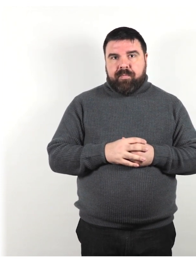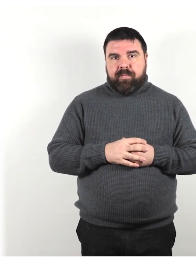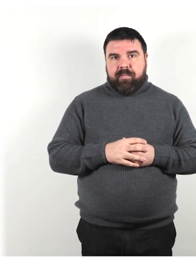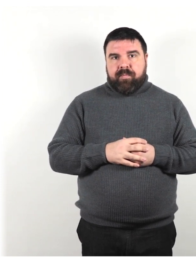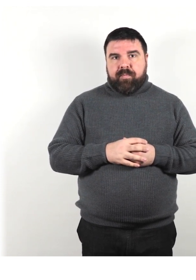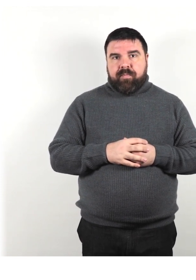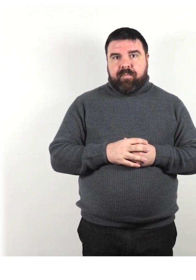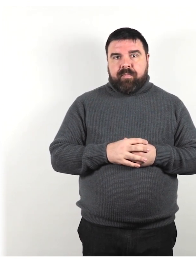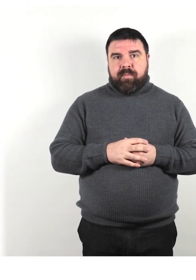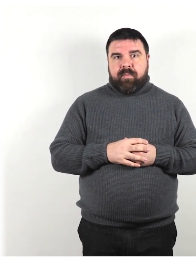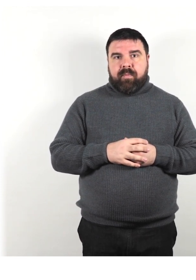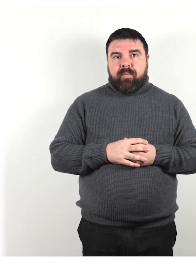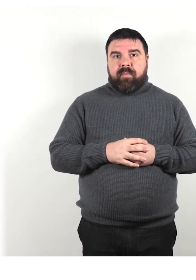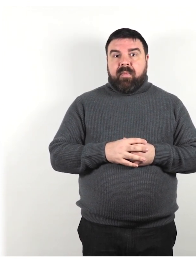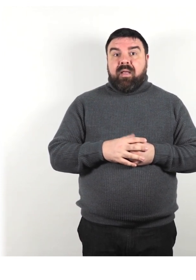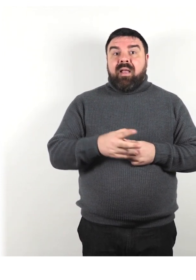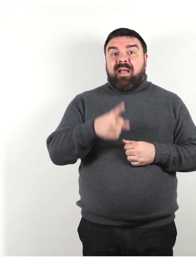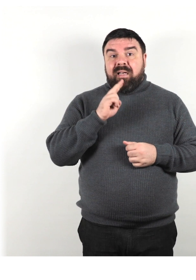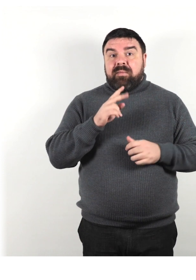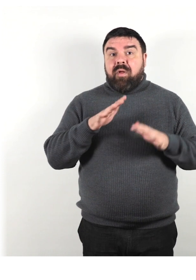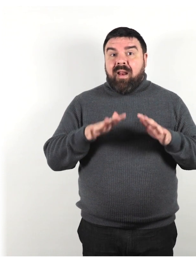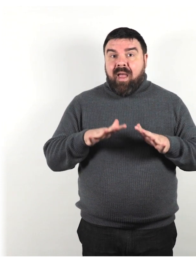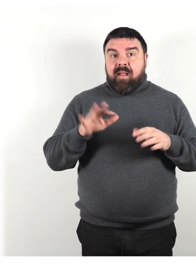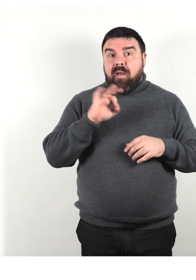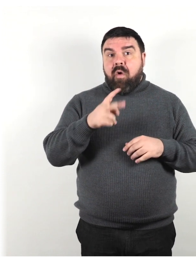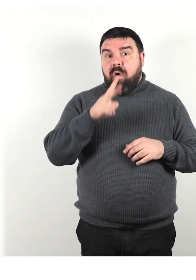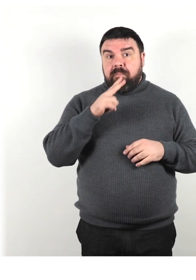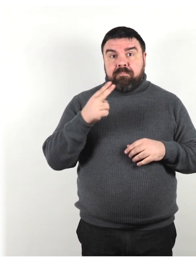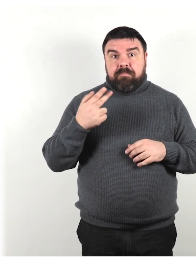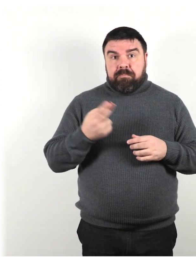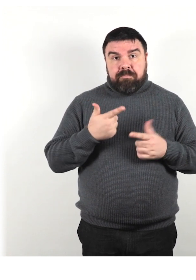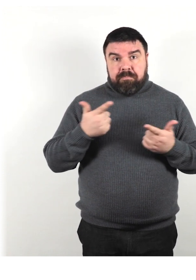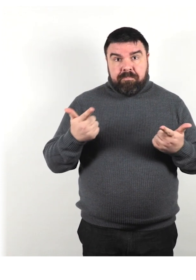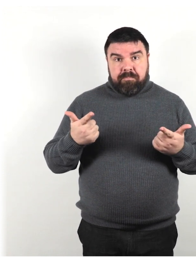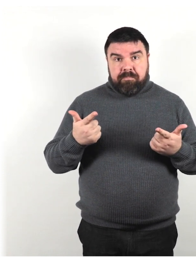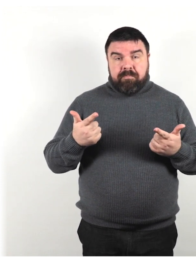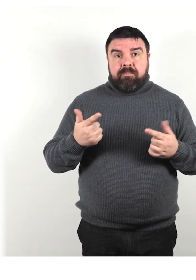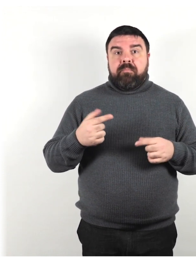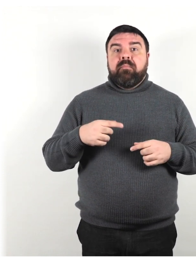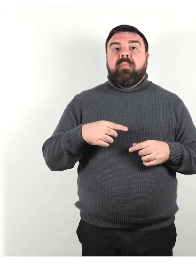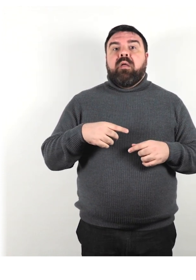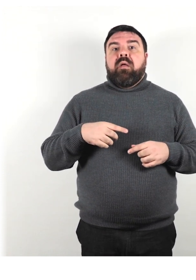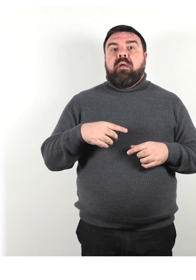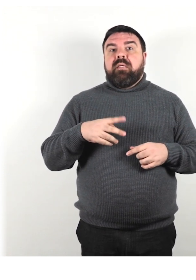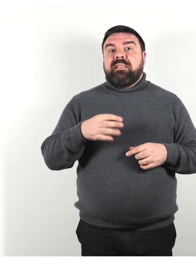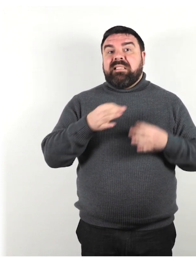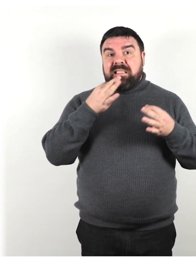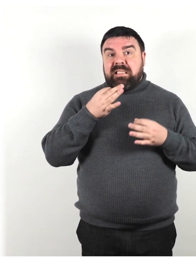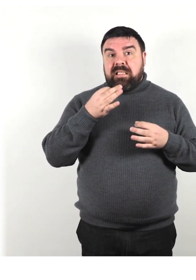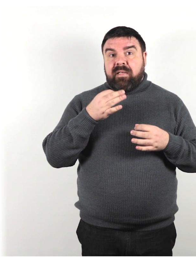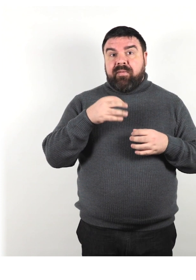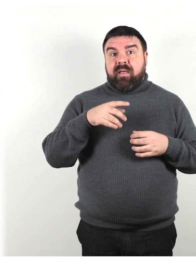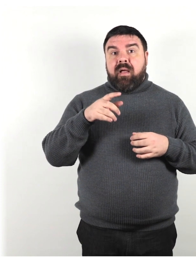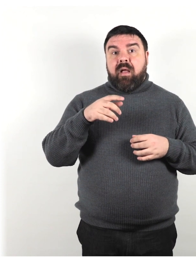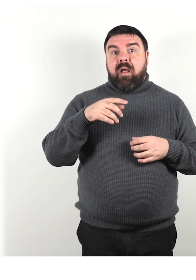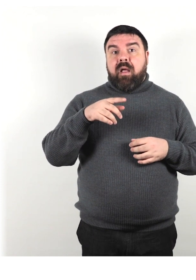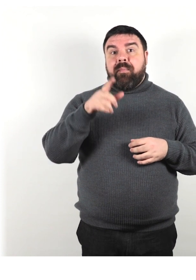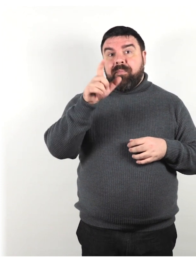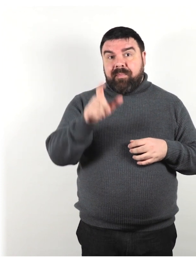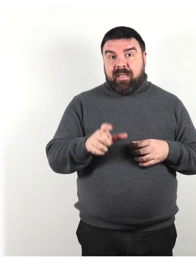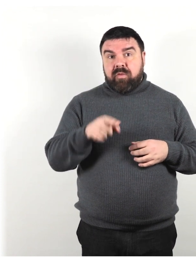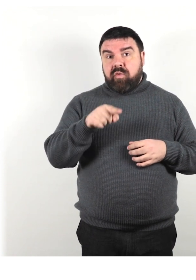Una risposta lenta o la mancanza di risposta non significa necessariamente che la persona non si accorga di te o di ciò che hai detto.